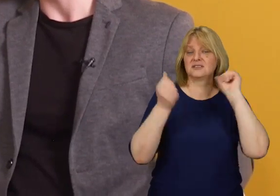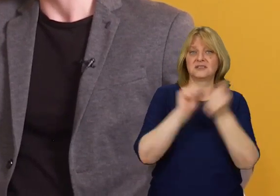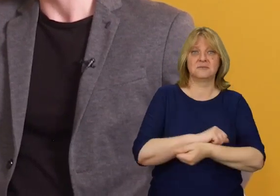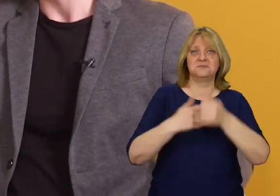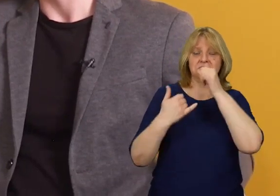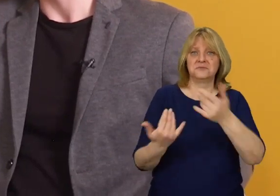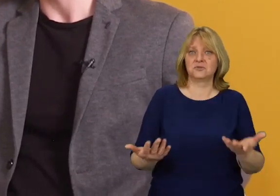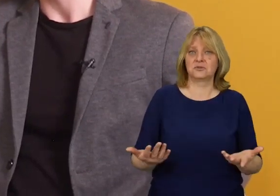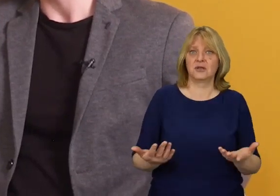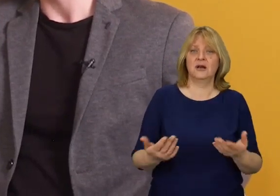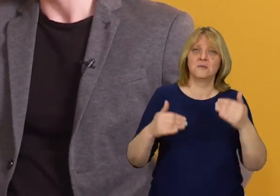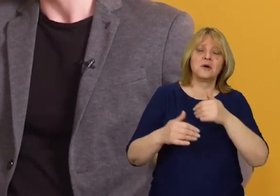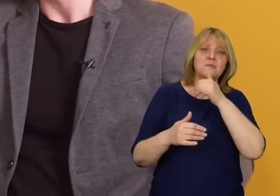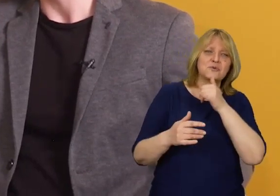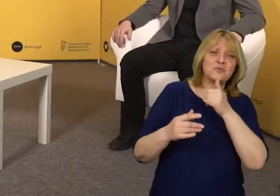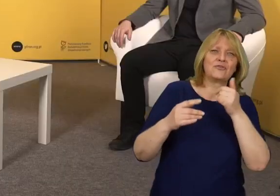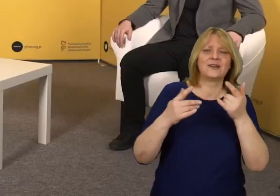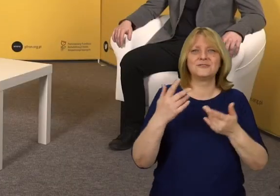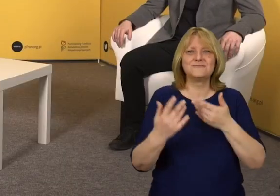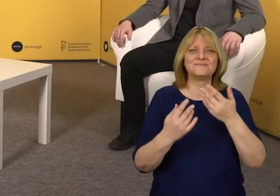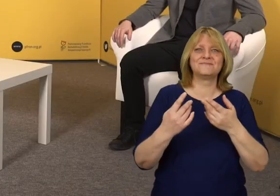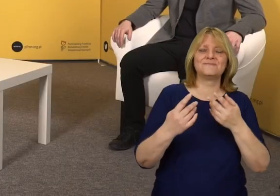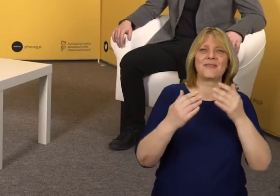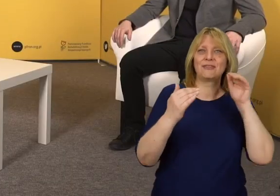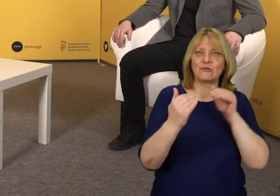Nie da się ich zmienić, można jedynie próbować je dostosowywać.